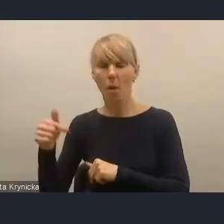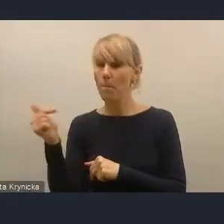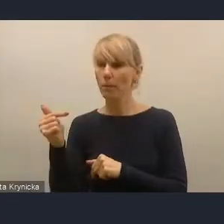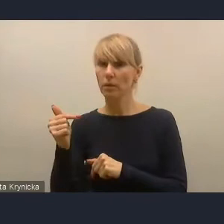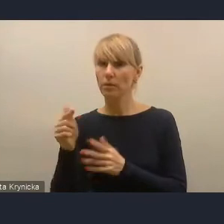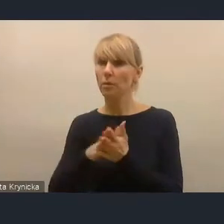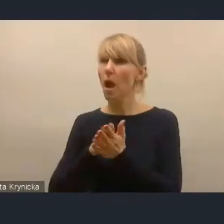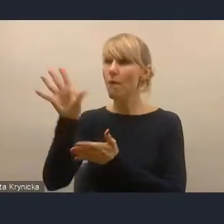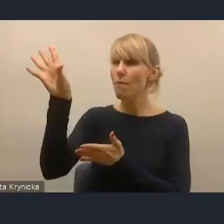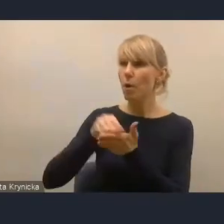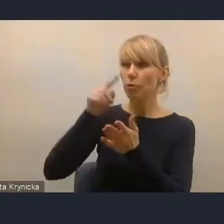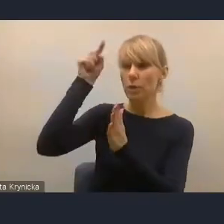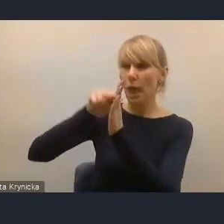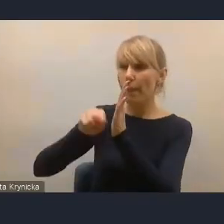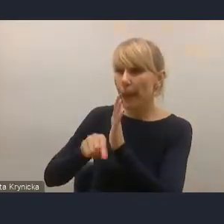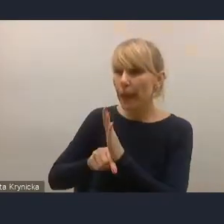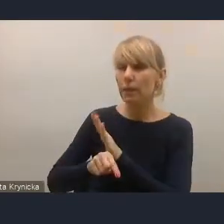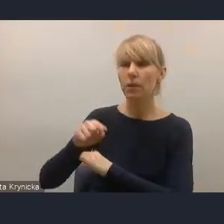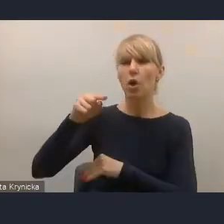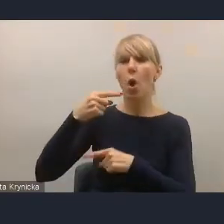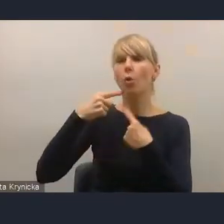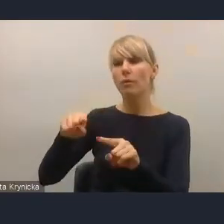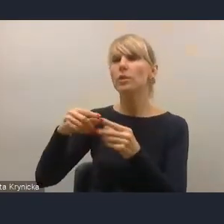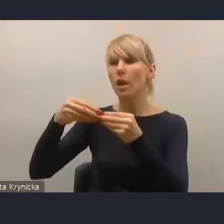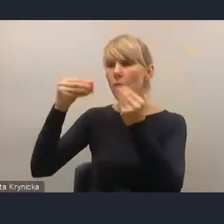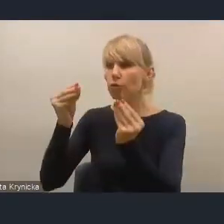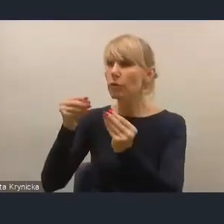ze Strategii na rzecz Odpowiedzialnego Rozwoju, należy uzupełnić.